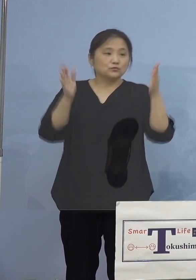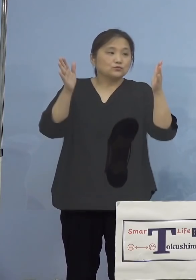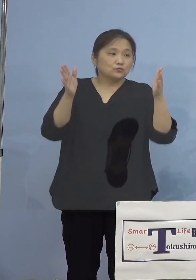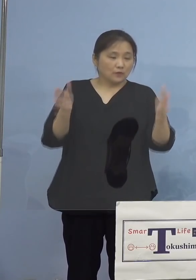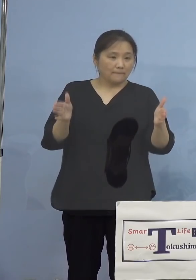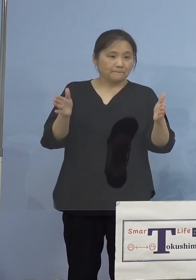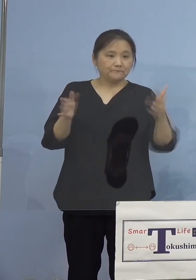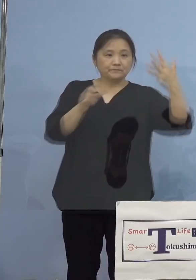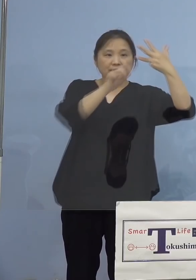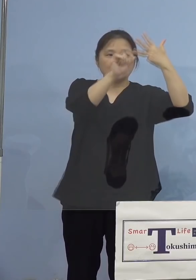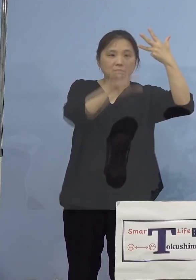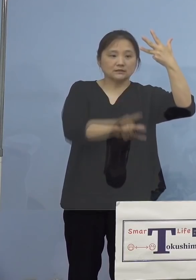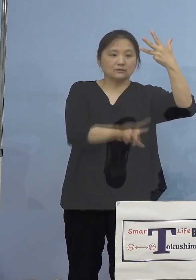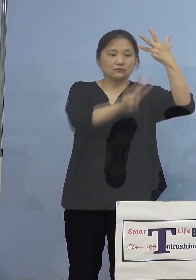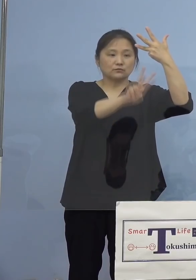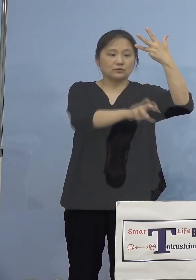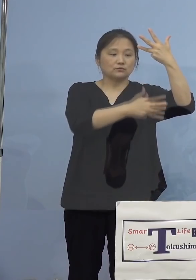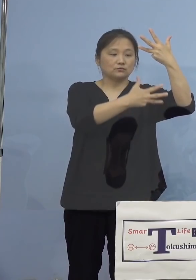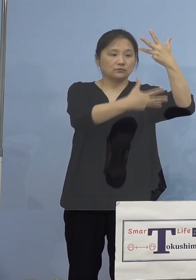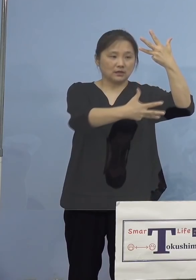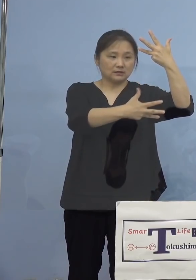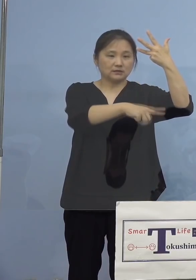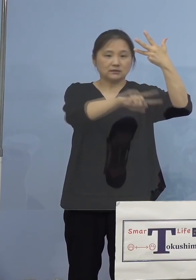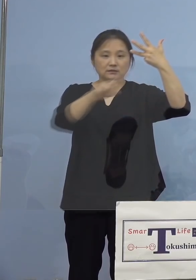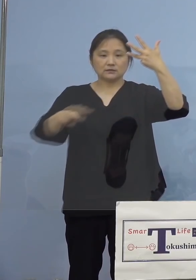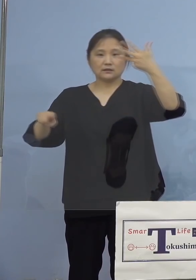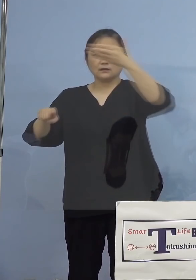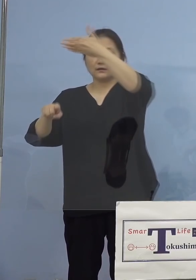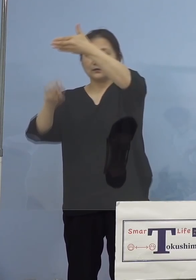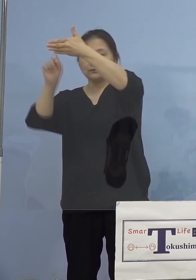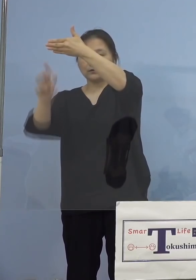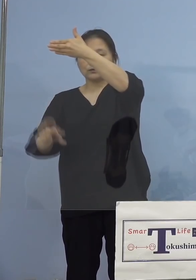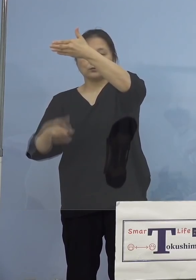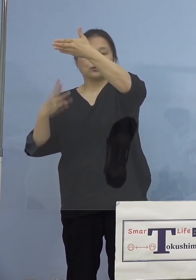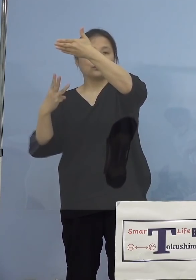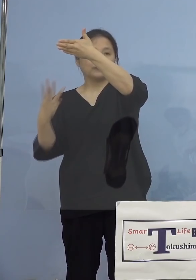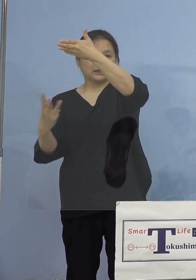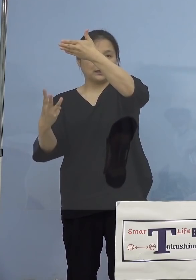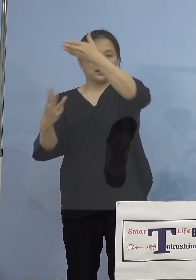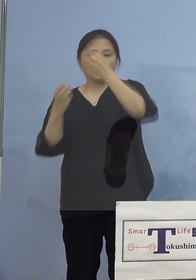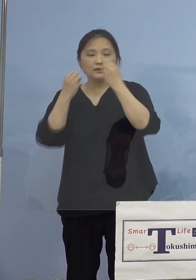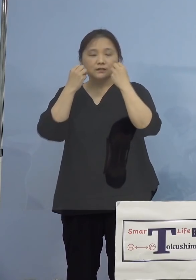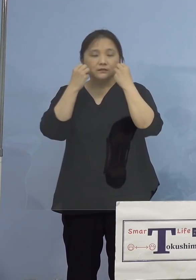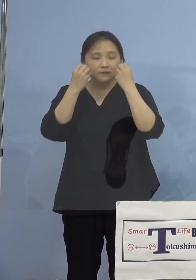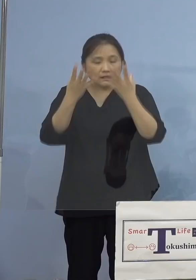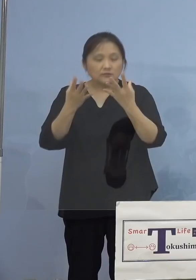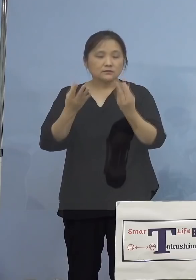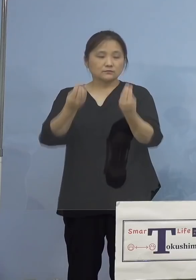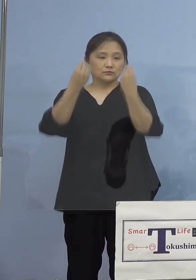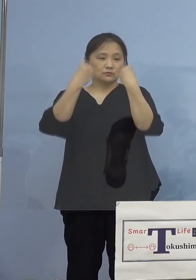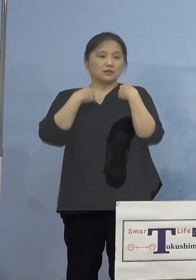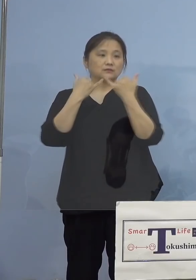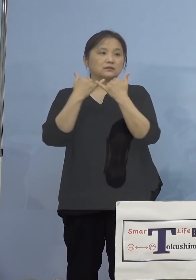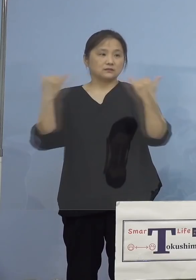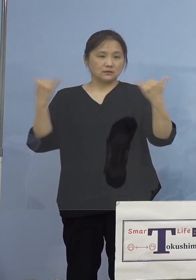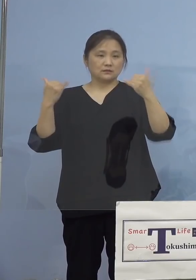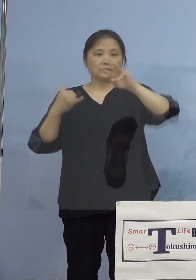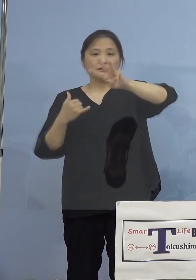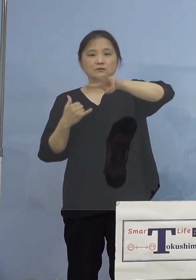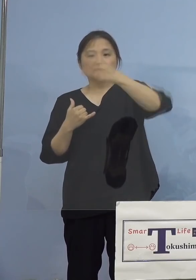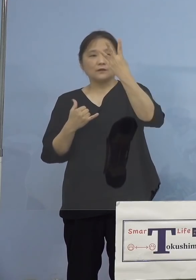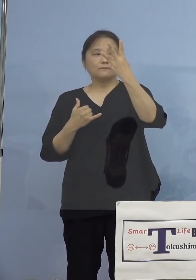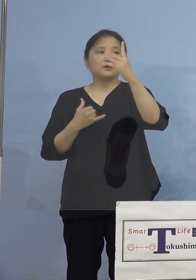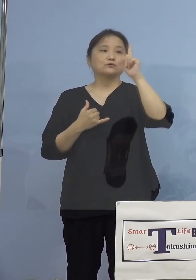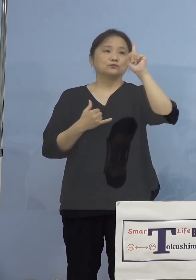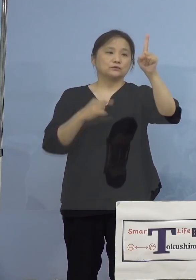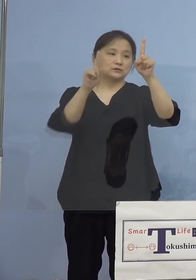8月28日から9月3日の新規感染者数、 301名となります